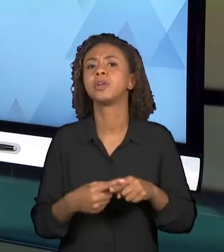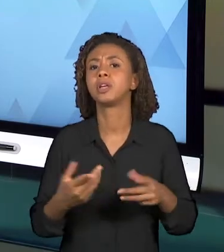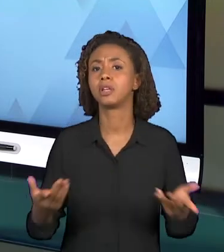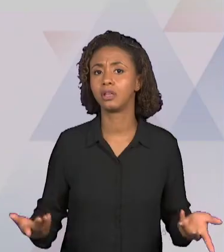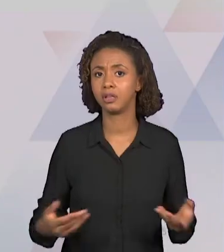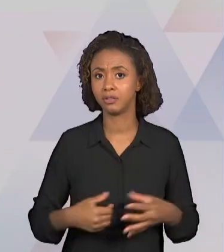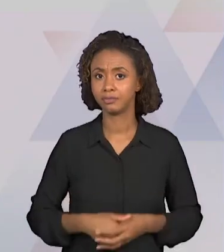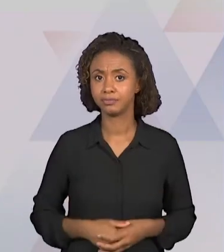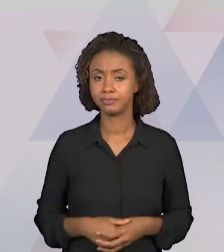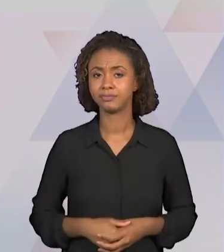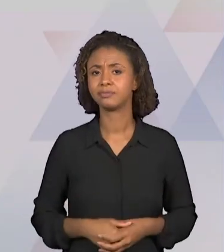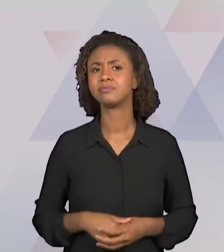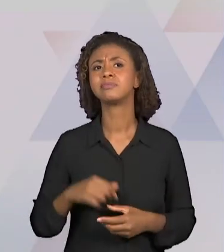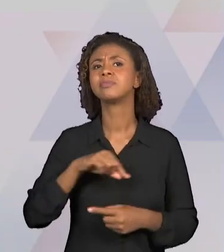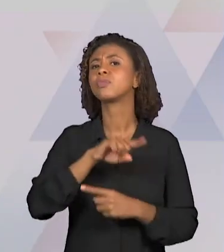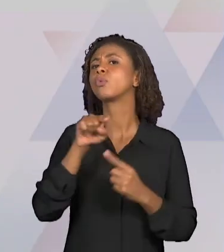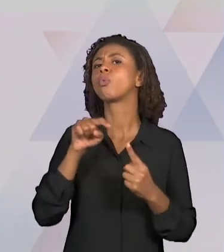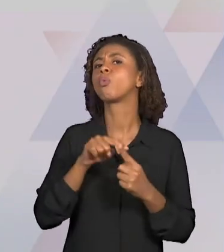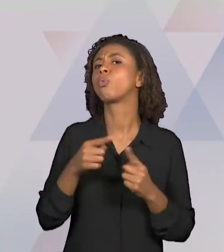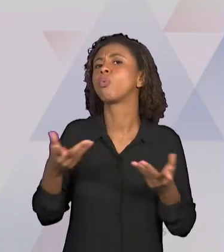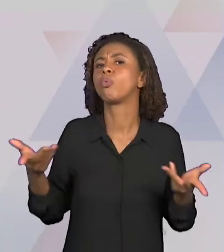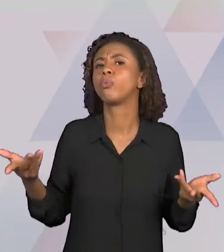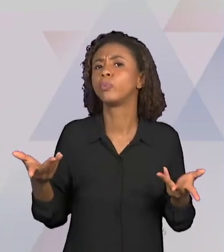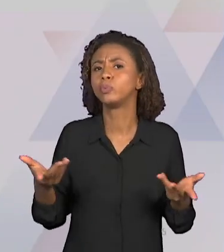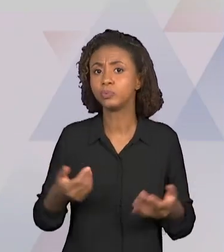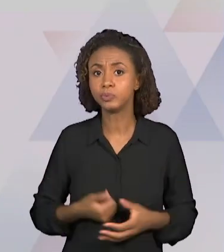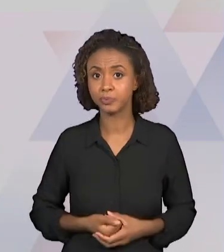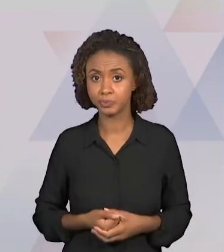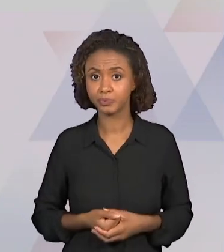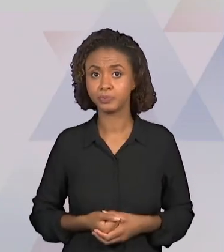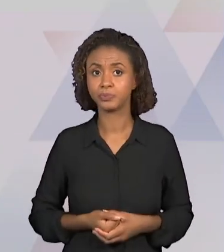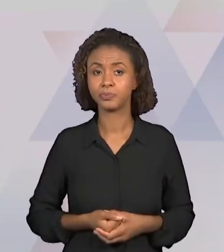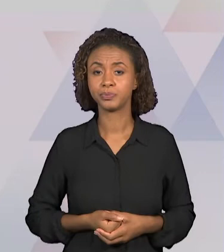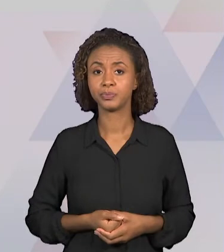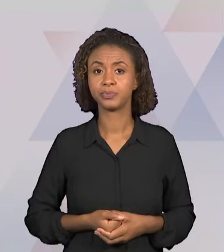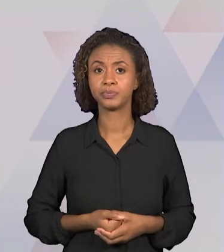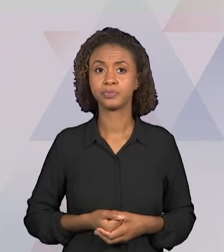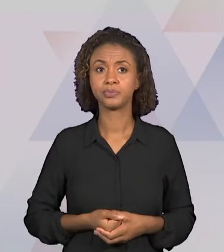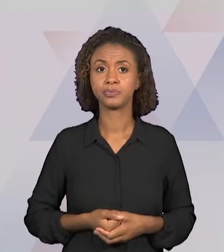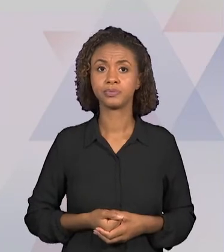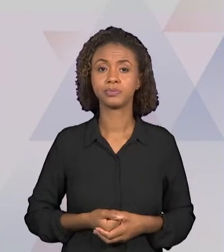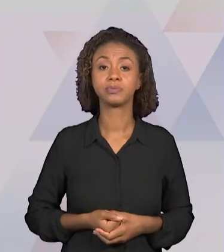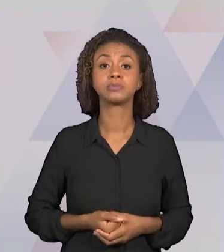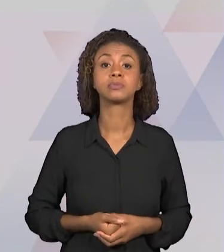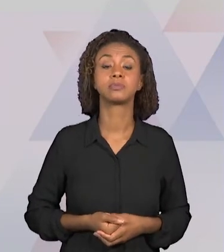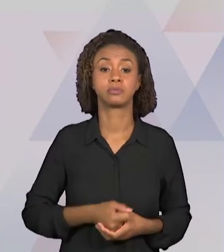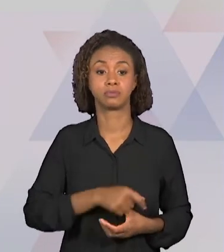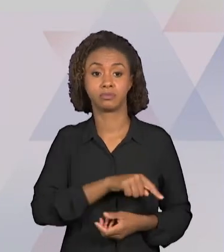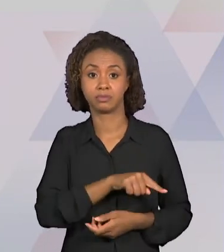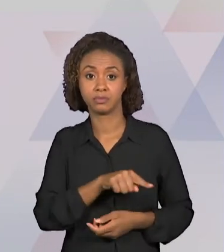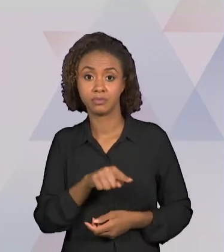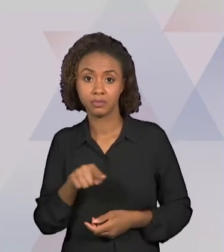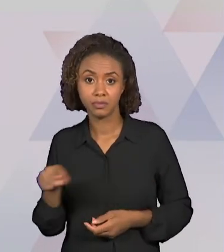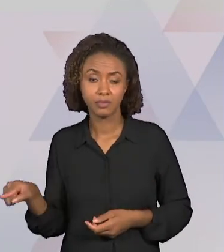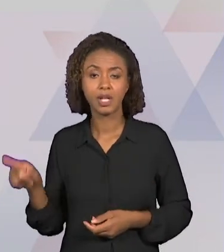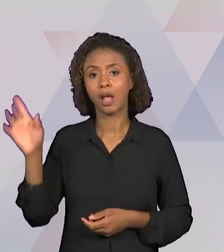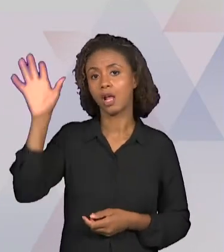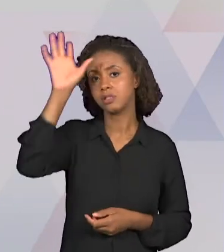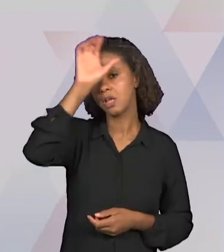CONCEITOS SÃO TRABALHADOS? QUAIS SERIAM AS HABILIDADES E AS COMPETÊNCIAS QUE O PROFESSOR